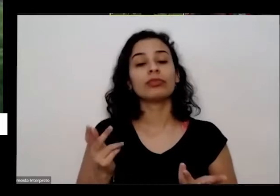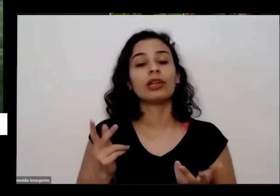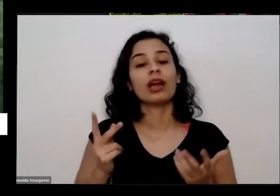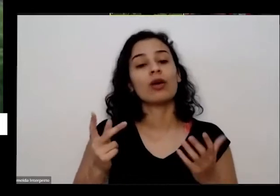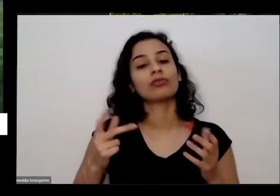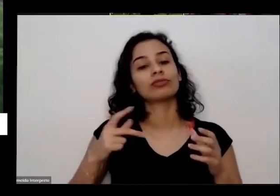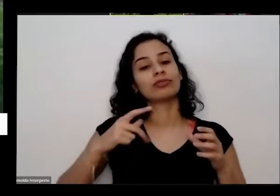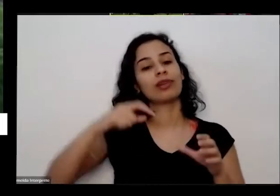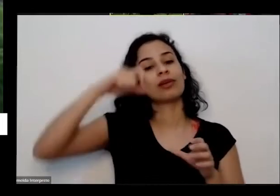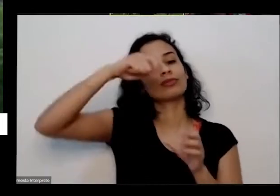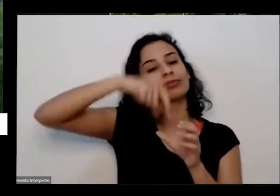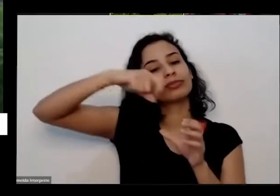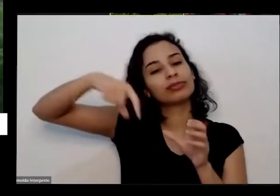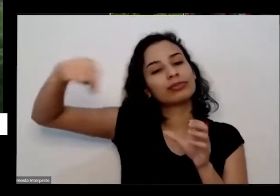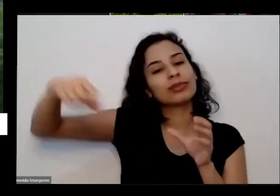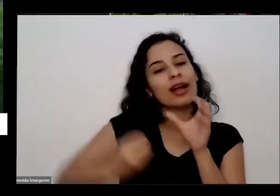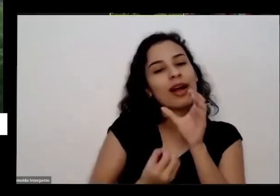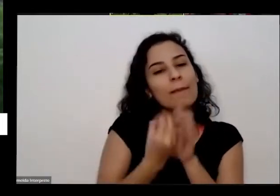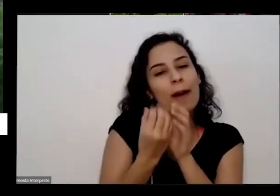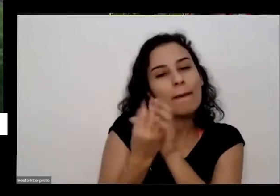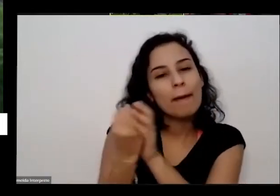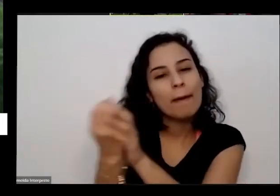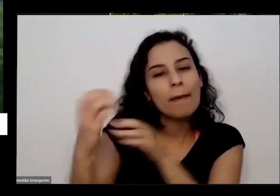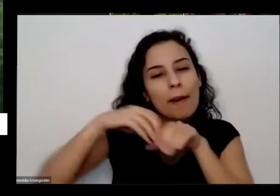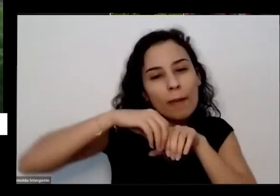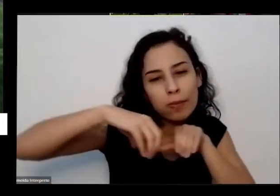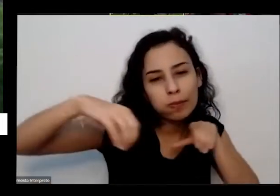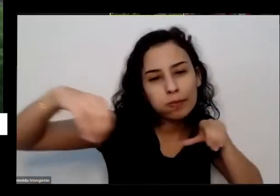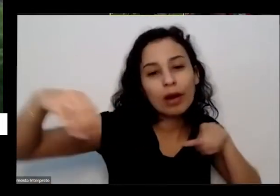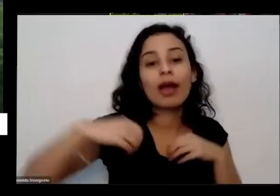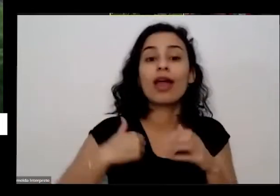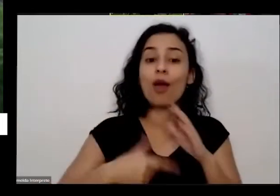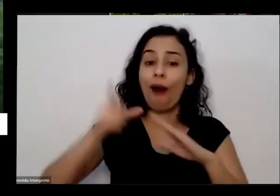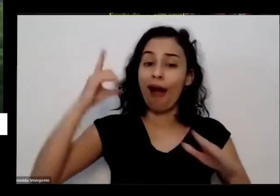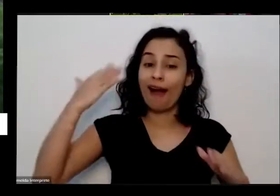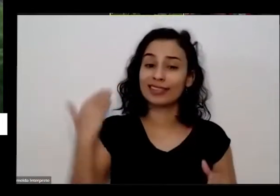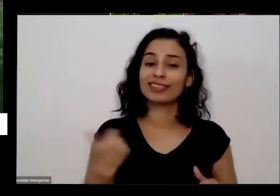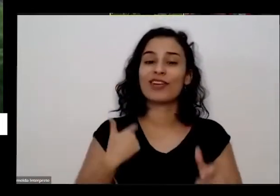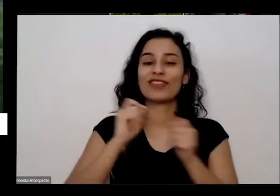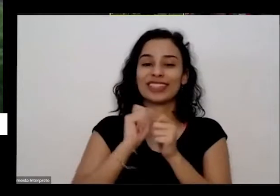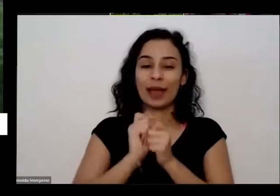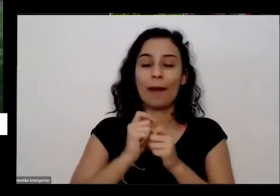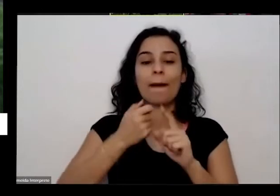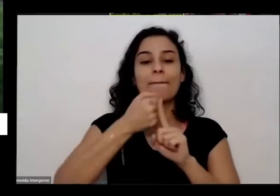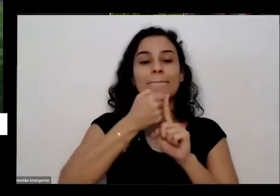época Então já desde o começo plantar uns pés de milho pé de feijão do quintal e fazer uma alcinha